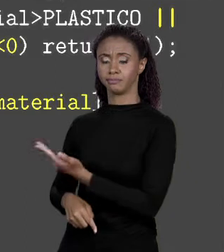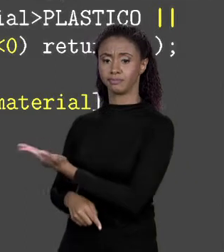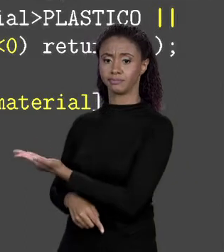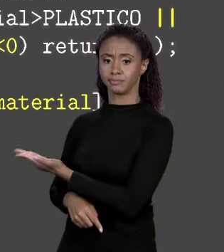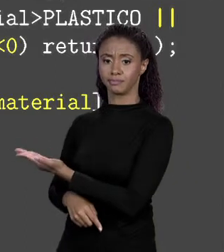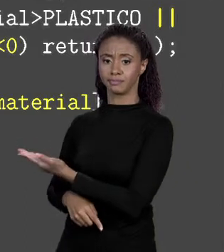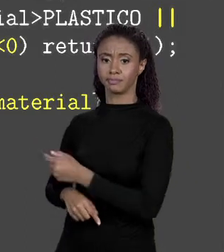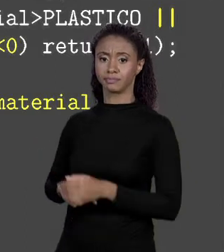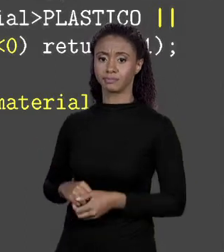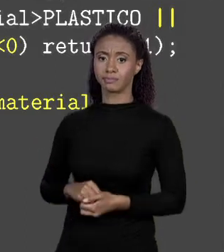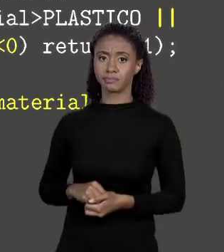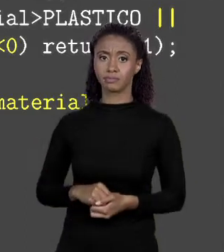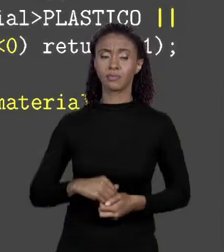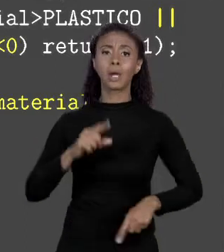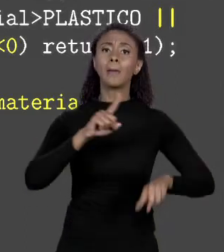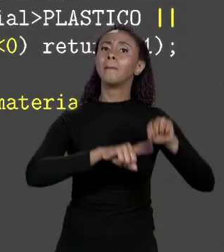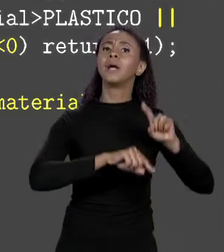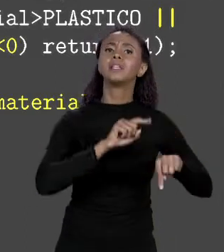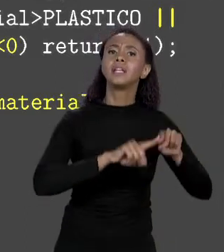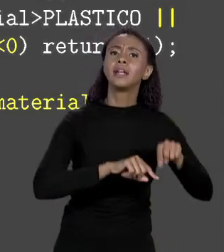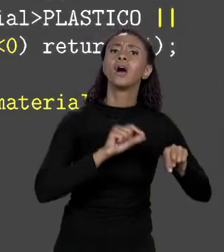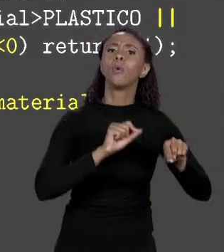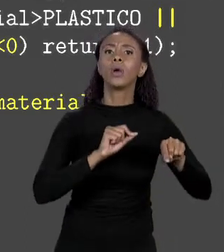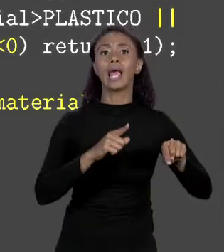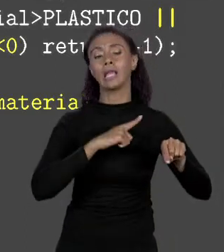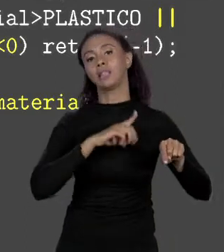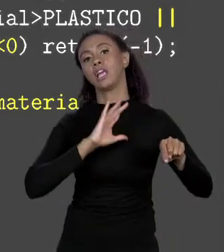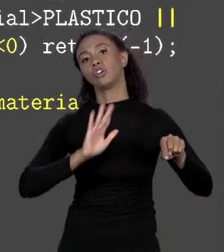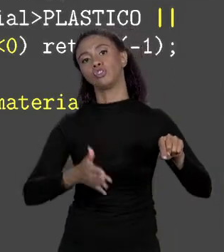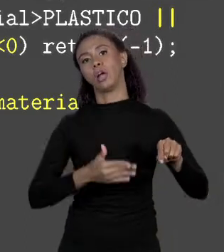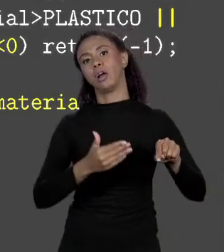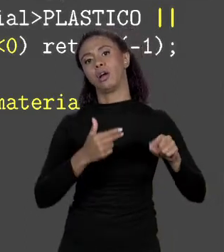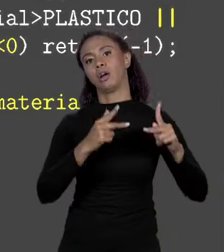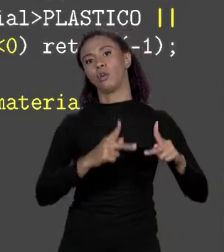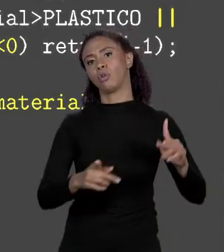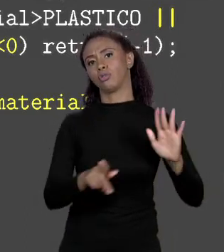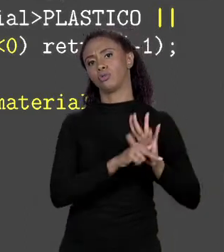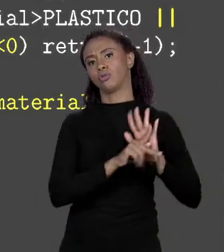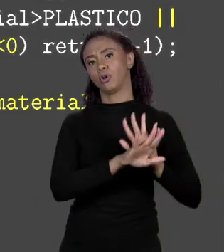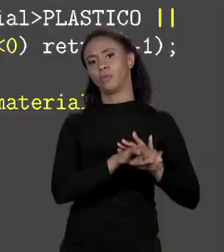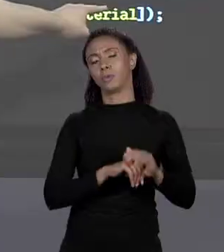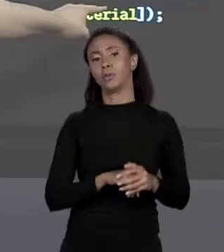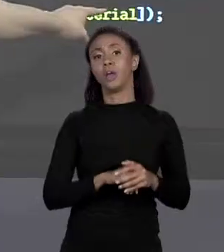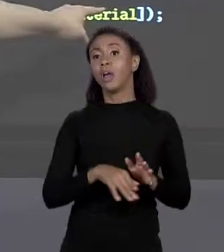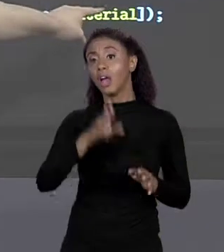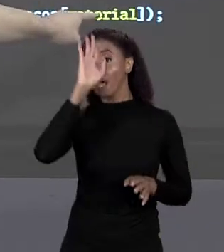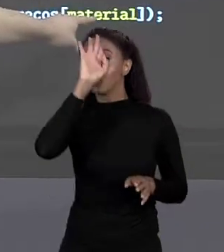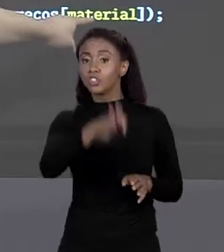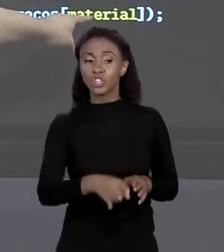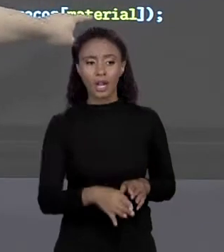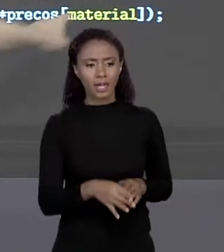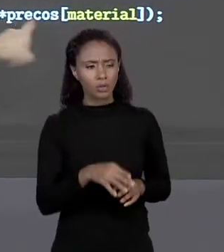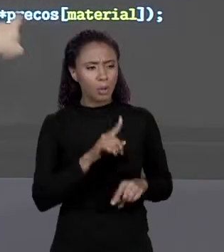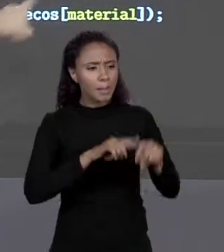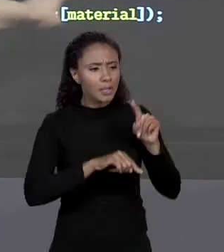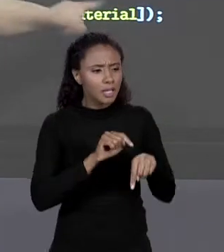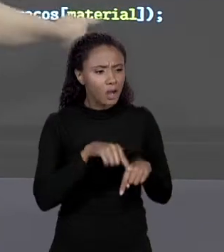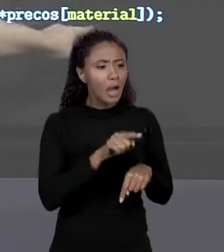MATERIAL NADA MAIS É QUE O CÓDIGO INTEIRO, ENTÃO VOU NA POSIÇÃO CORRESPONDENTE AQUELE MATERIAL CUJO ÍNDICE É O CÓDIGO DAQUELE MATERIAL PREGA,